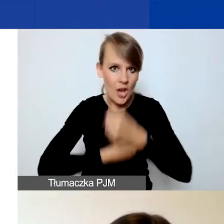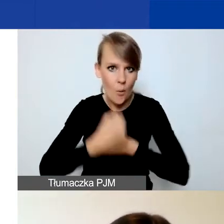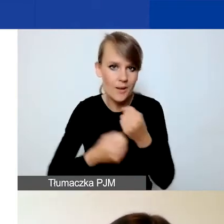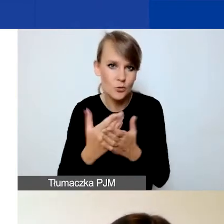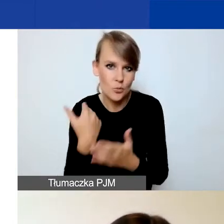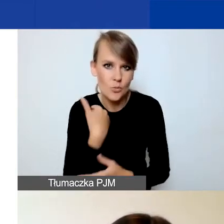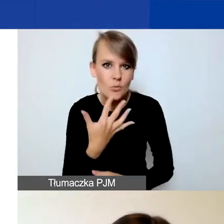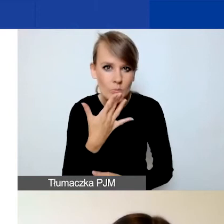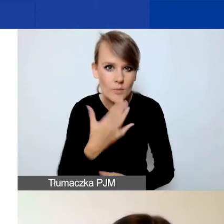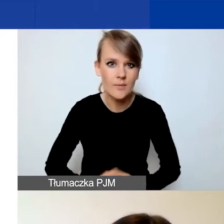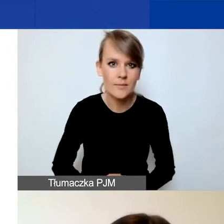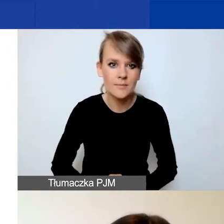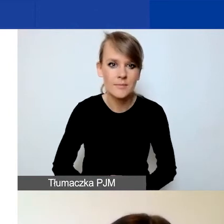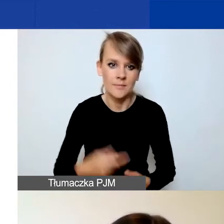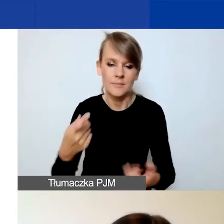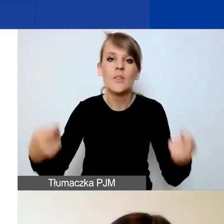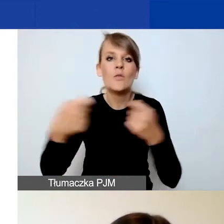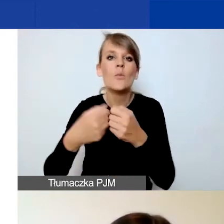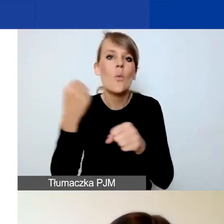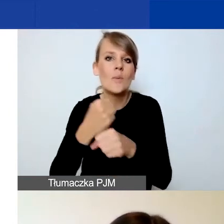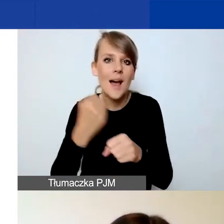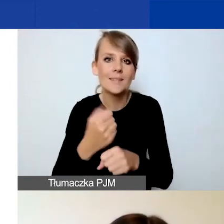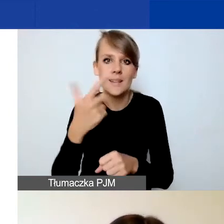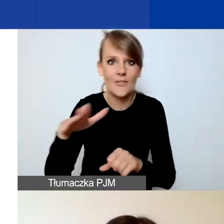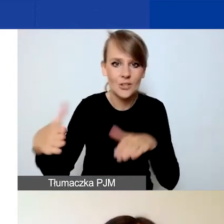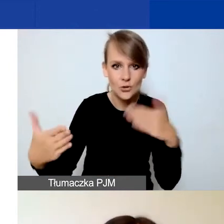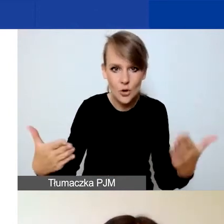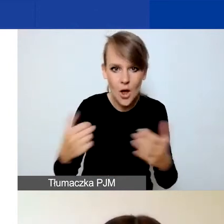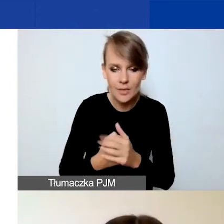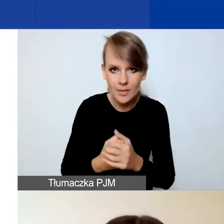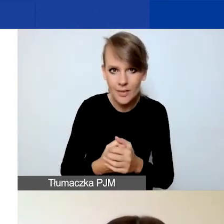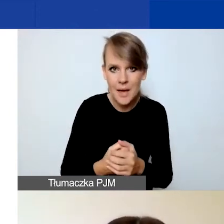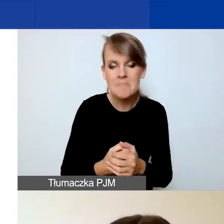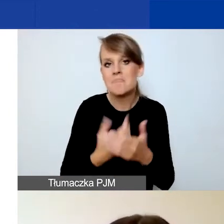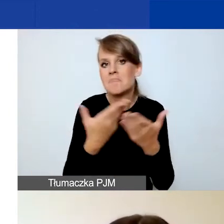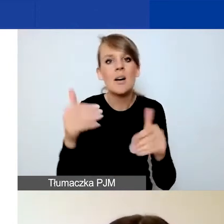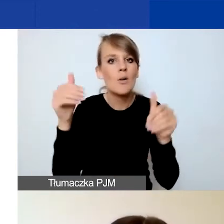We współpracy dwustronnej mogą państwo określić koszty personelu